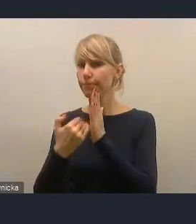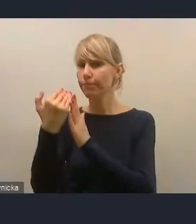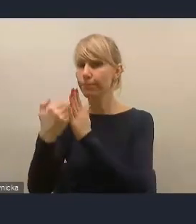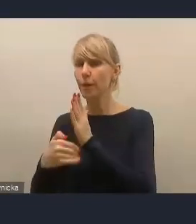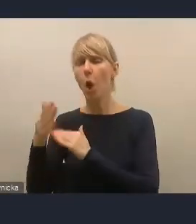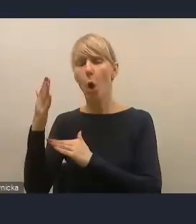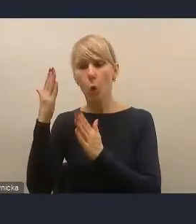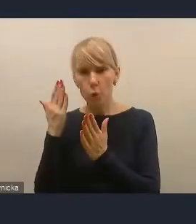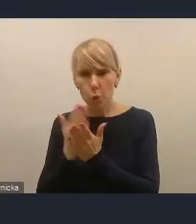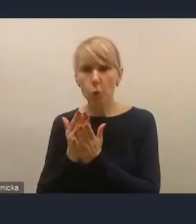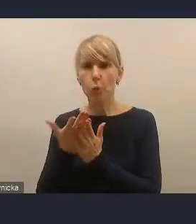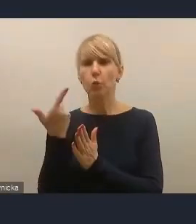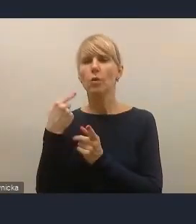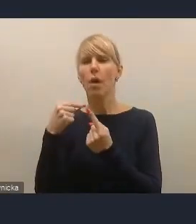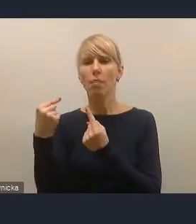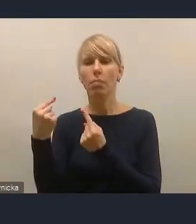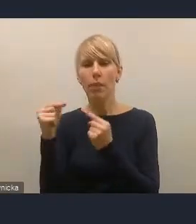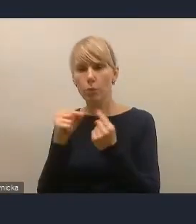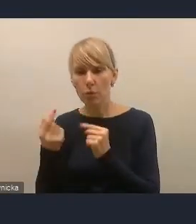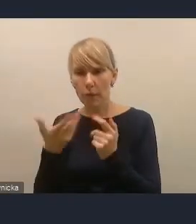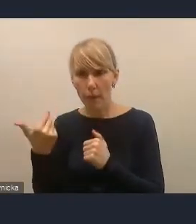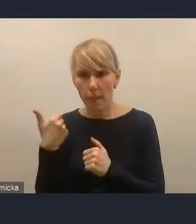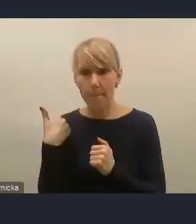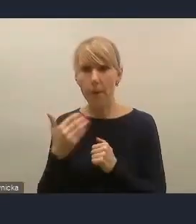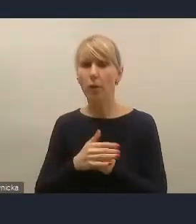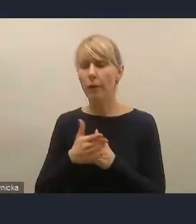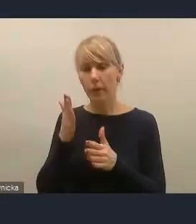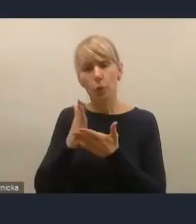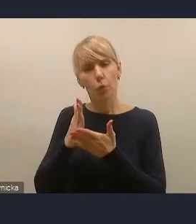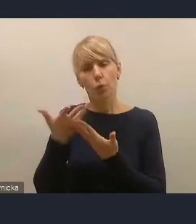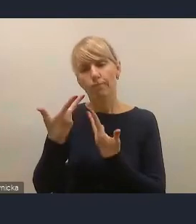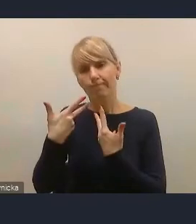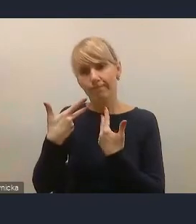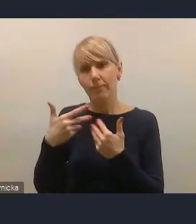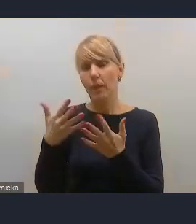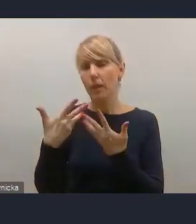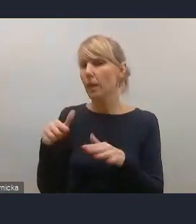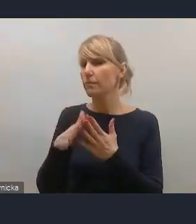więc pewnie już nie będziemy mu udzielali głosu, ale prosimy o zgłaszanie się.